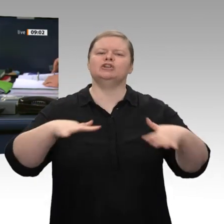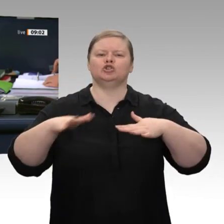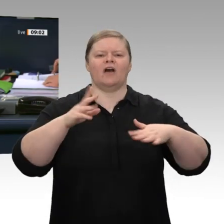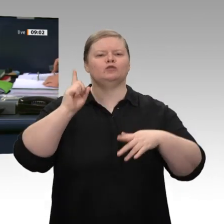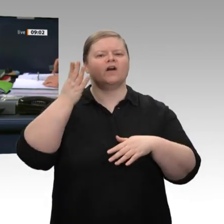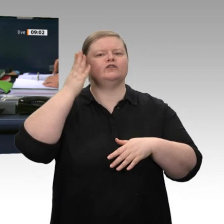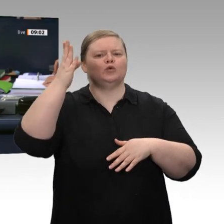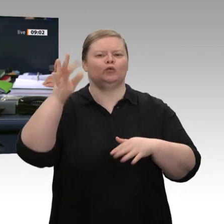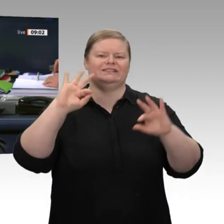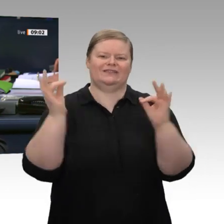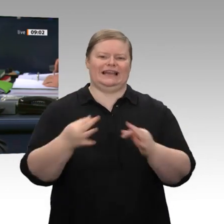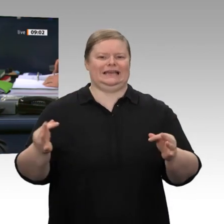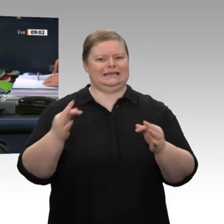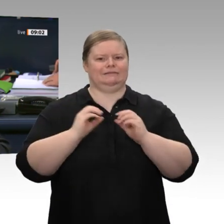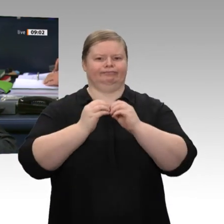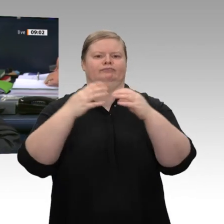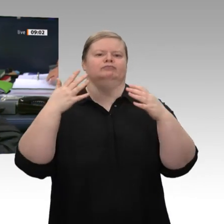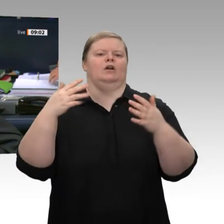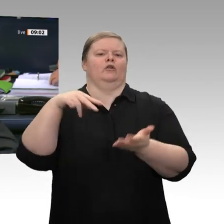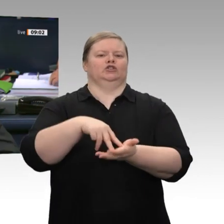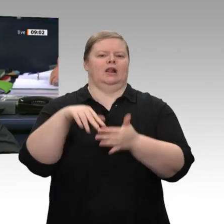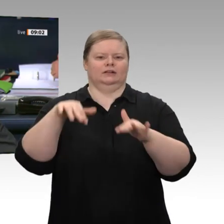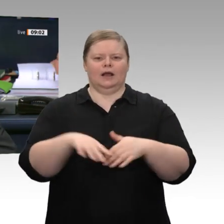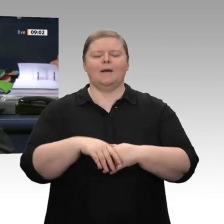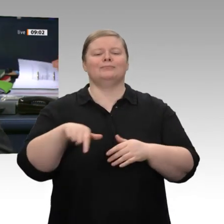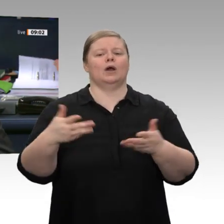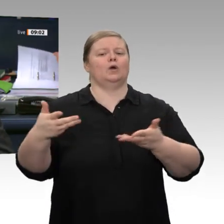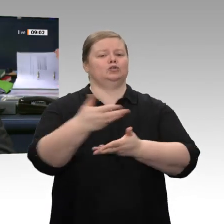von 60 Minuten beschlossen. Damit hat das Wort zur Abgabe einer Regierungserklärung